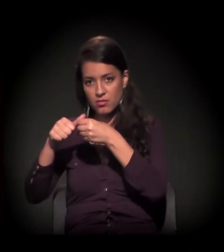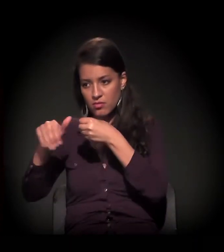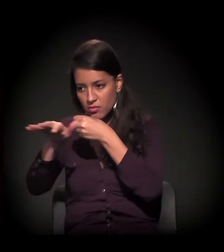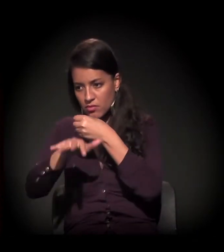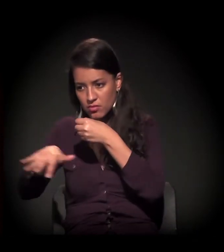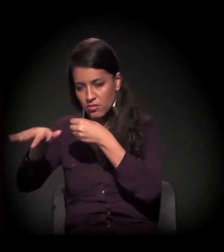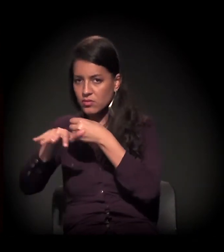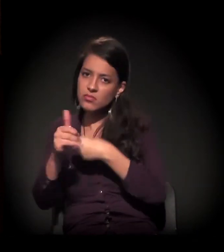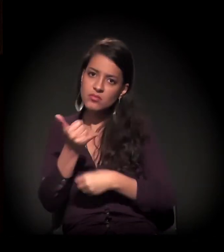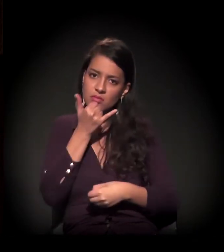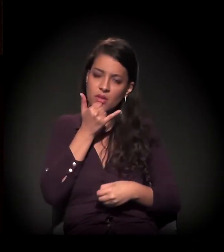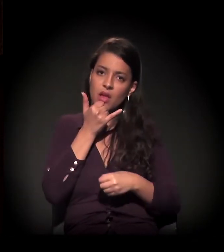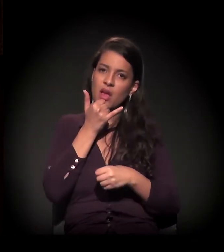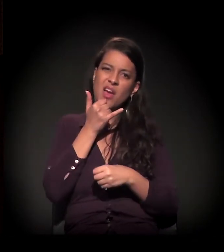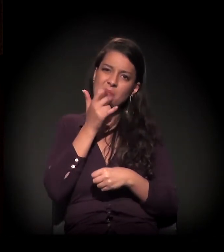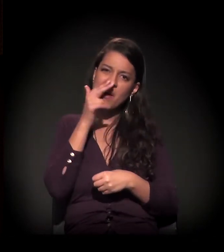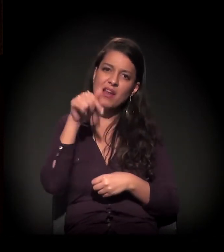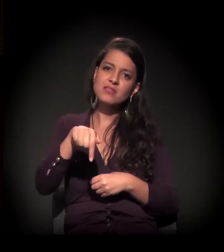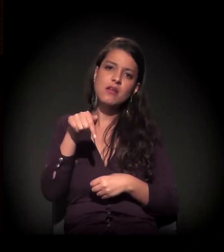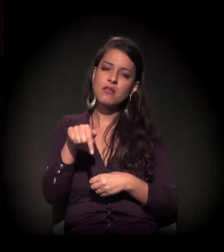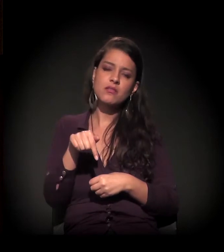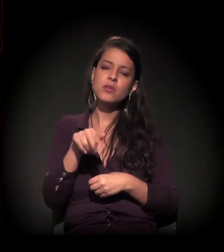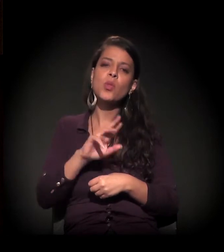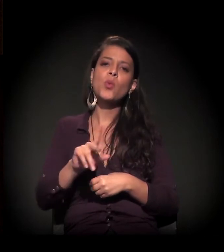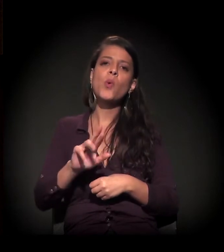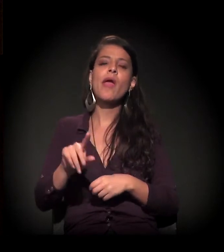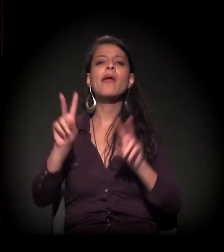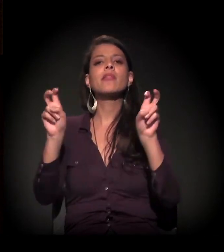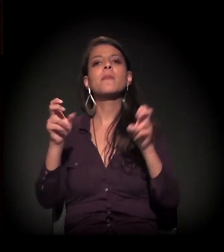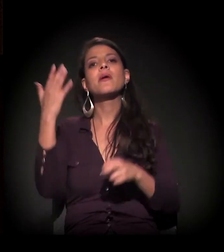enfim, mas acho que o mote não é esse, é o da invisibilidade,